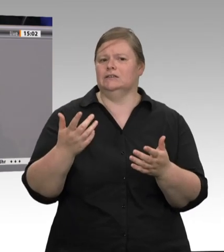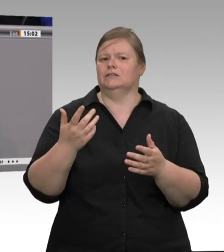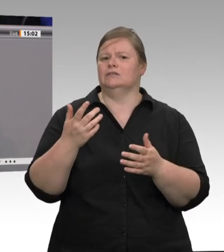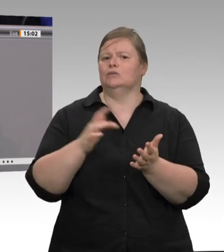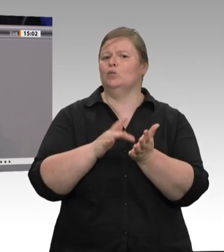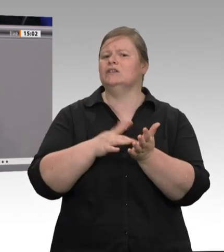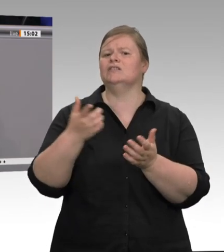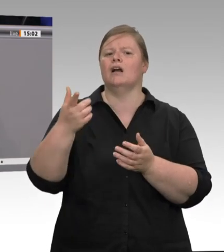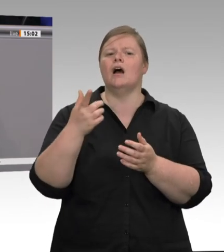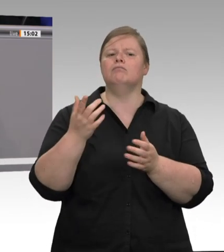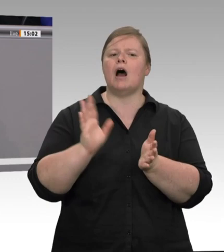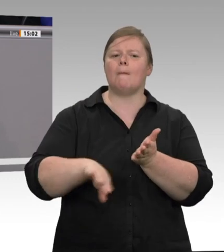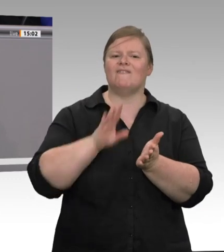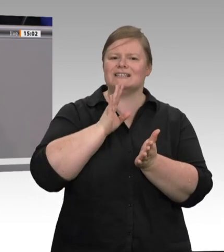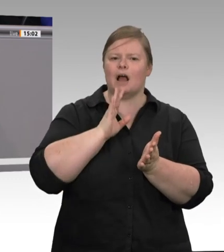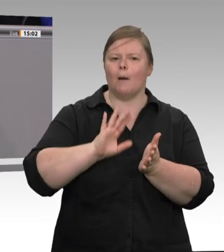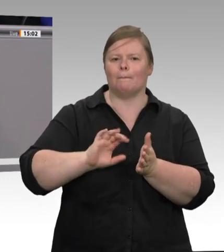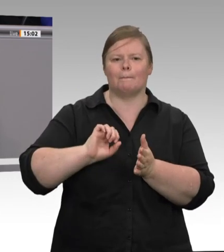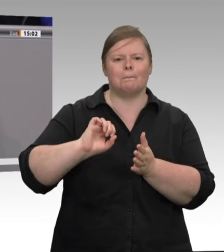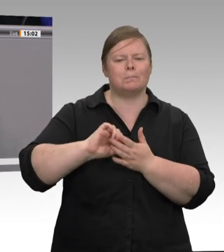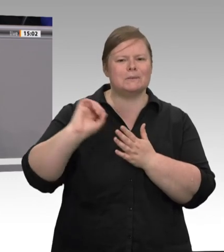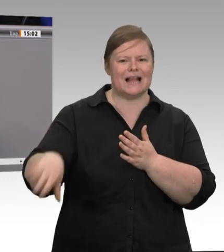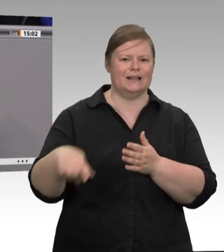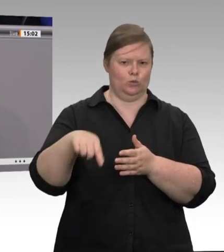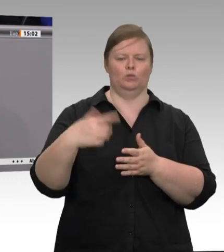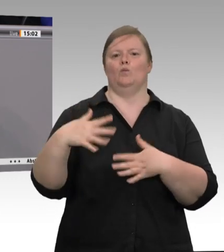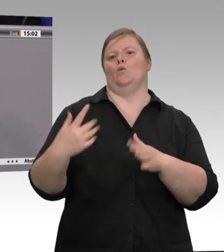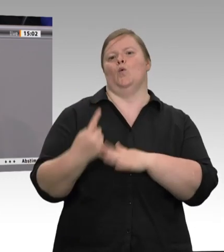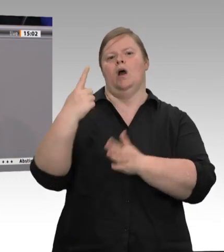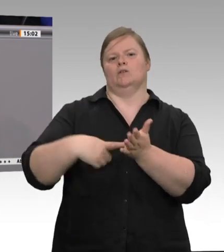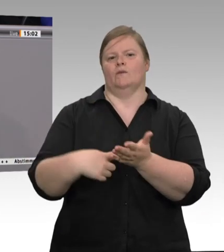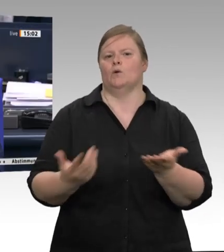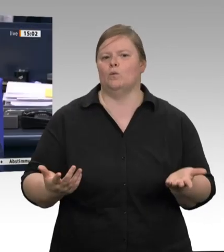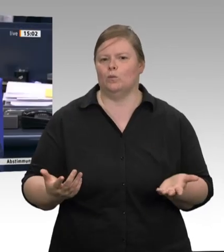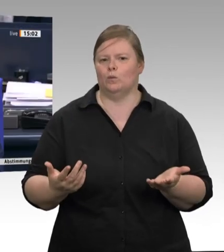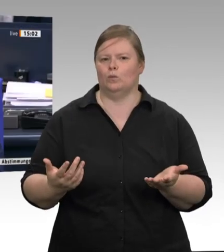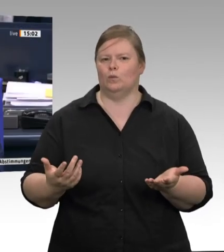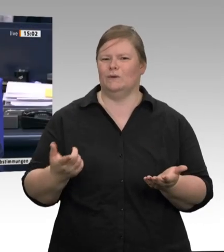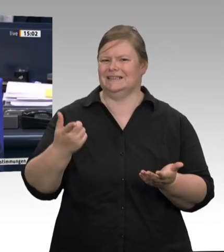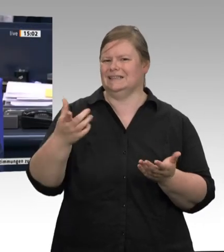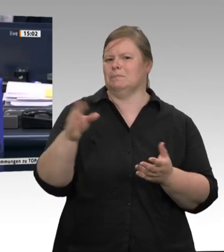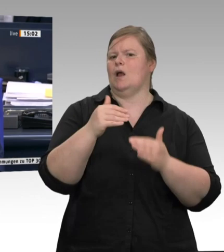und diese Entwicklung sehen wir in der Landwirtschaft leider genauso. Herr Kollege Straubinger, erlauben Sie eine weitere Zwischenfrage, und zwar aus der